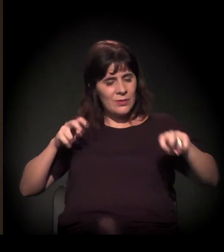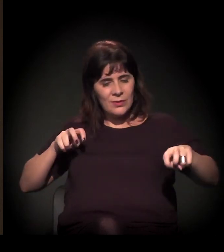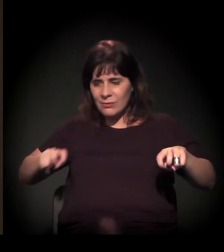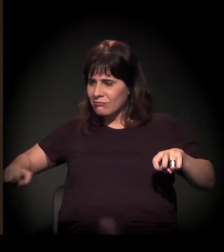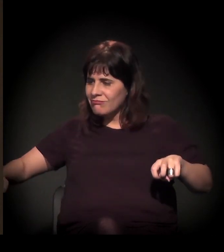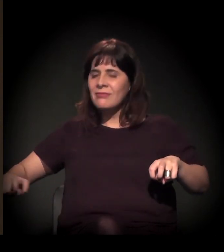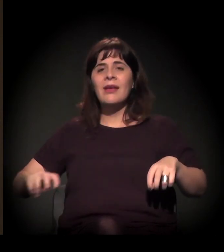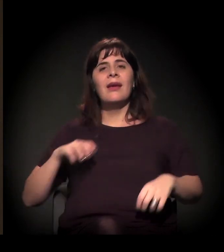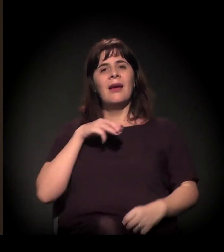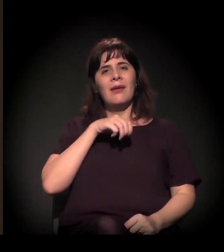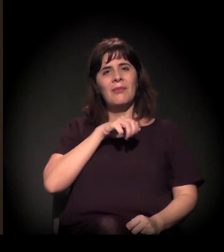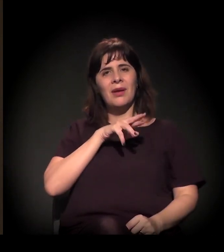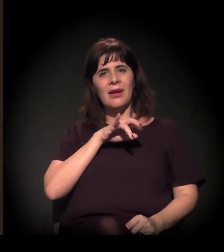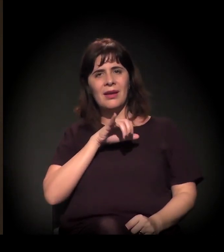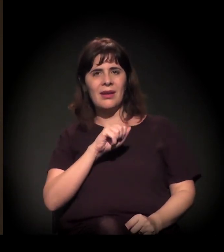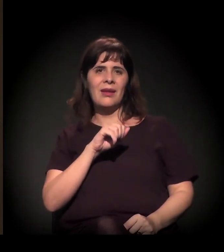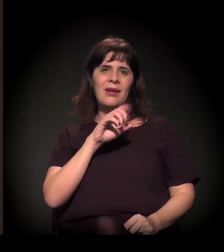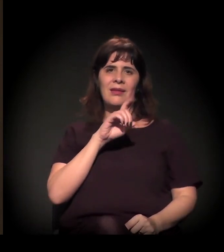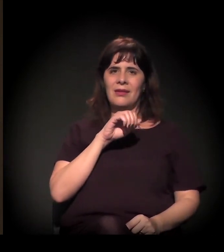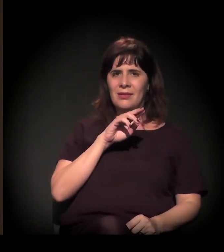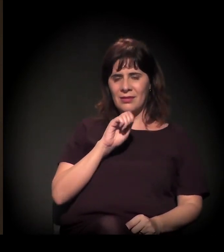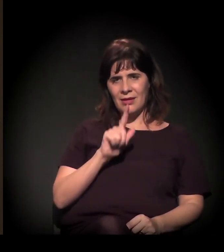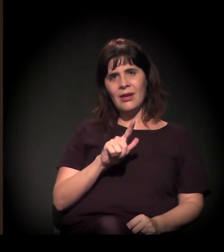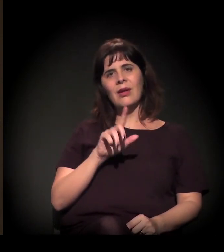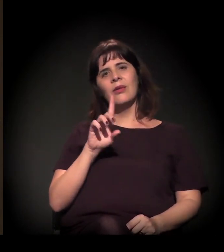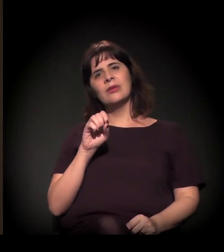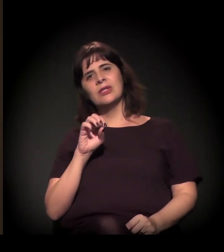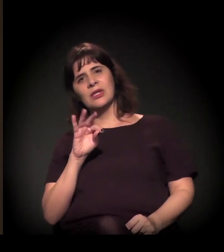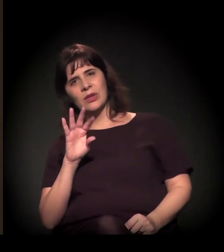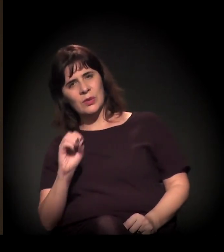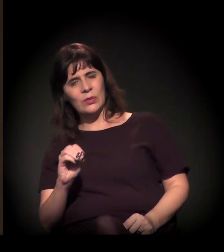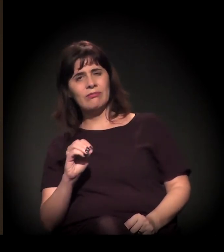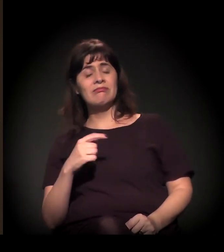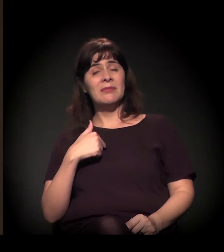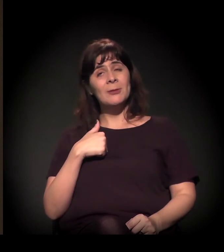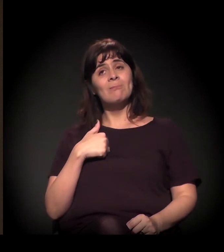a Maria, o Daniel, o Dito. E dizer que, para mim,